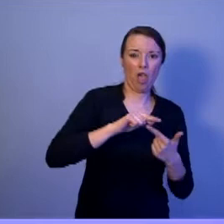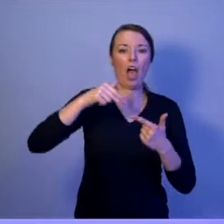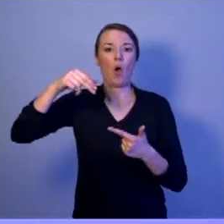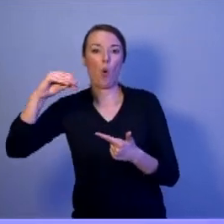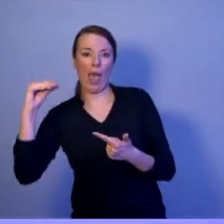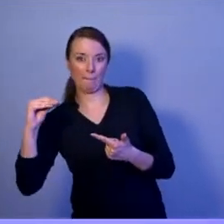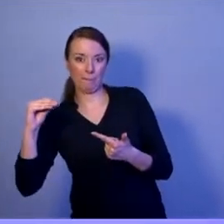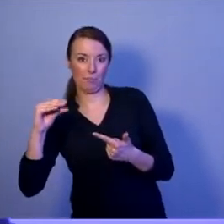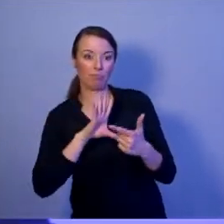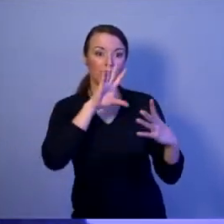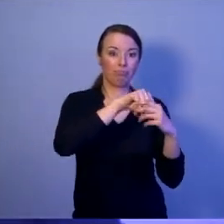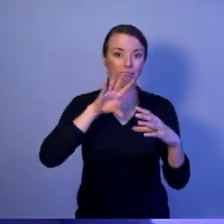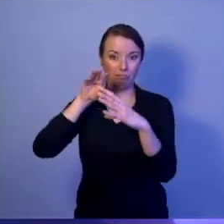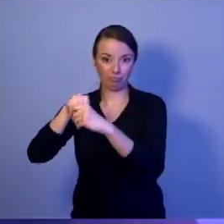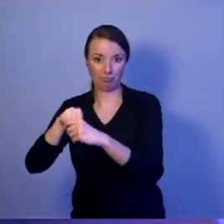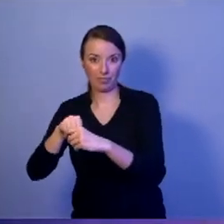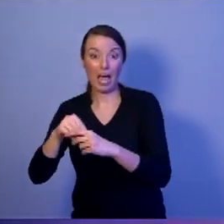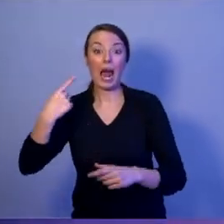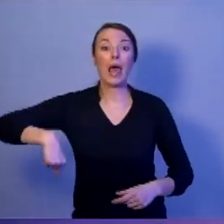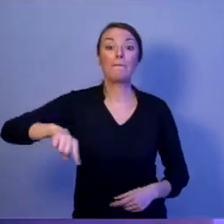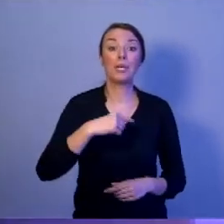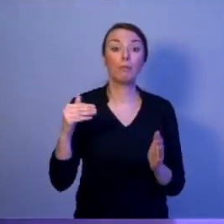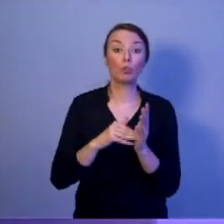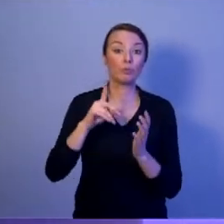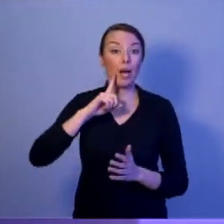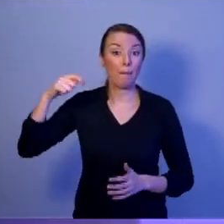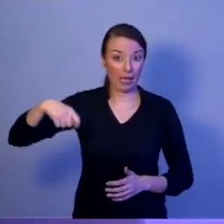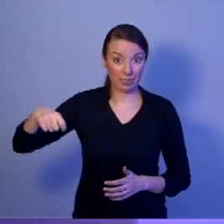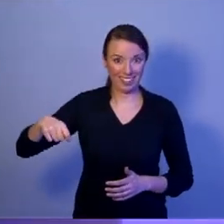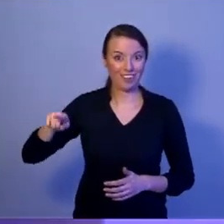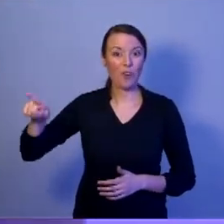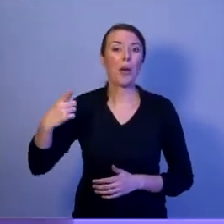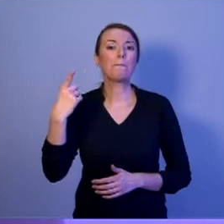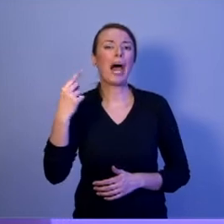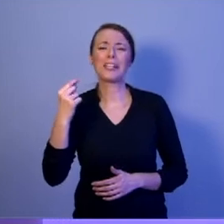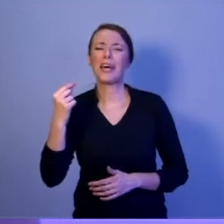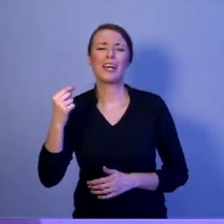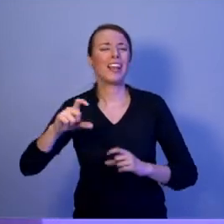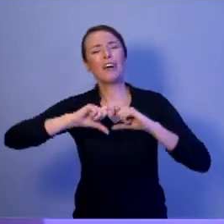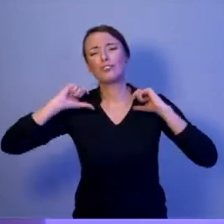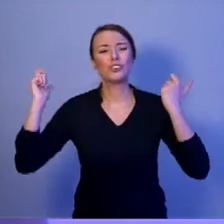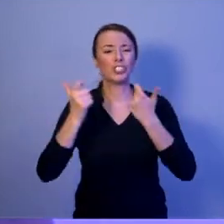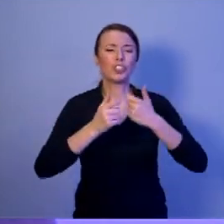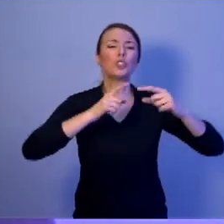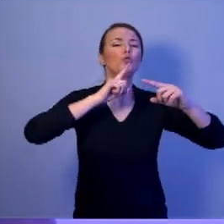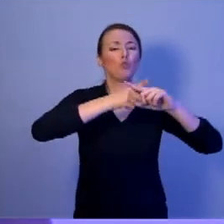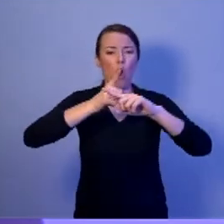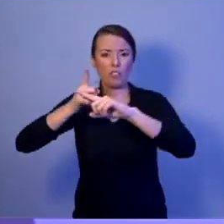My potrzebujemy prezydenta, który będzie partnerem dla wszystkich członków tych elitarnych klubów.